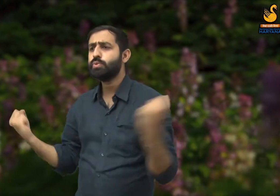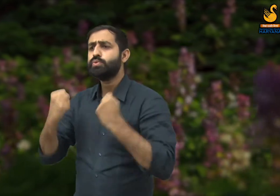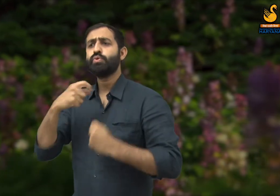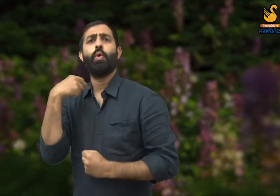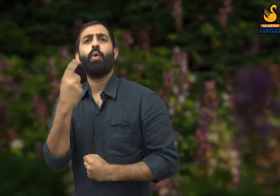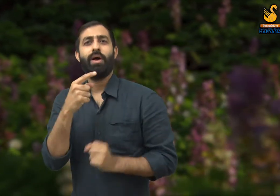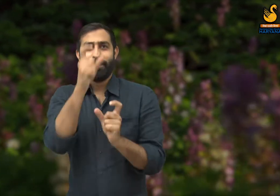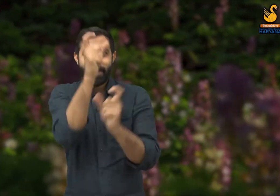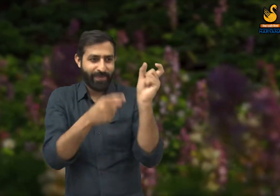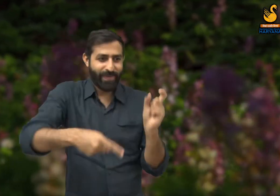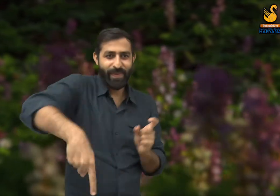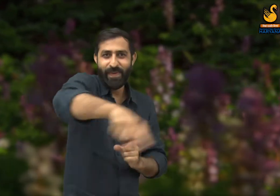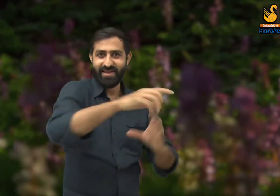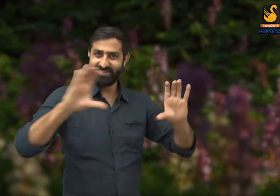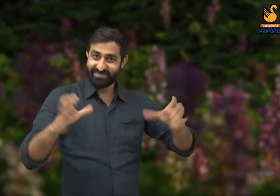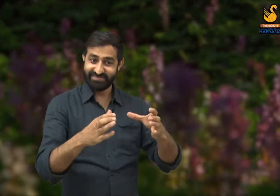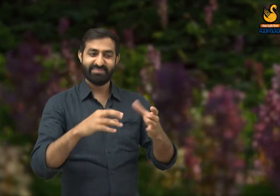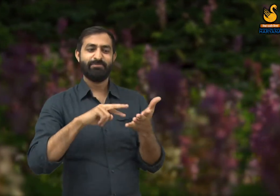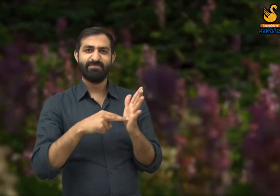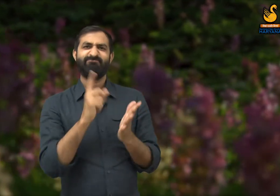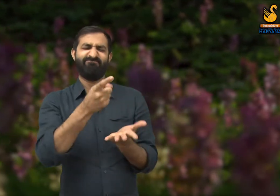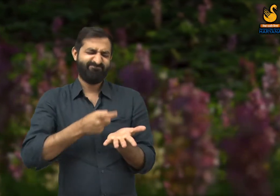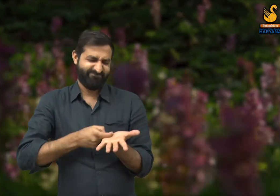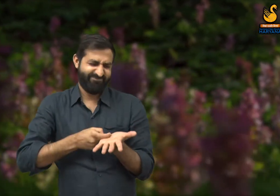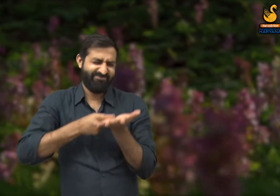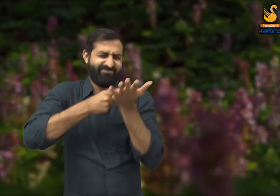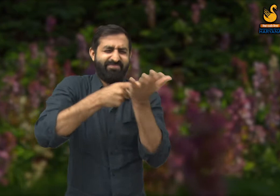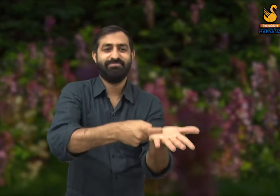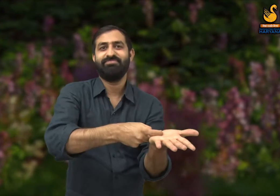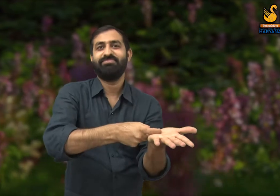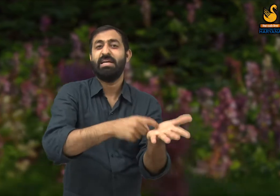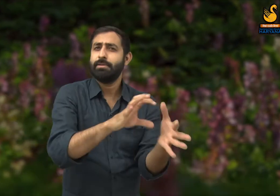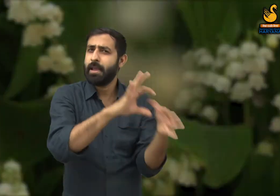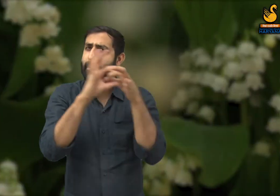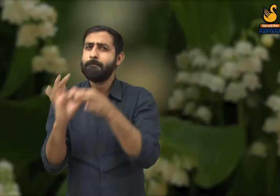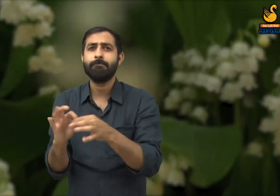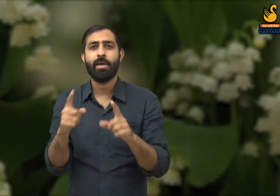किन की मेहनत की वजह से होता है? यह श्रमिकों की मेहनत से होता है और उनको सम्मान मिलना चाहिए.